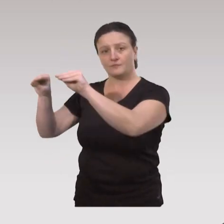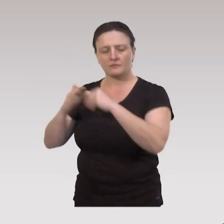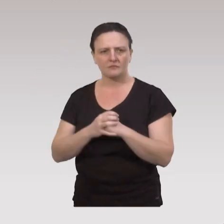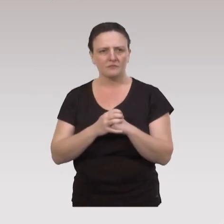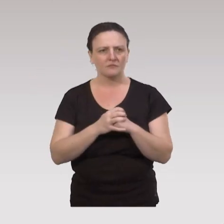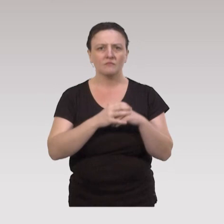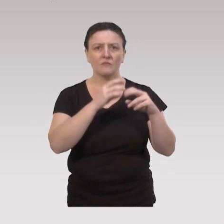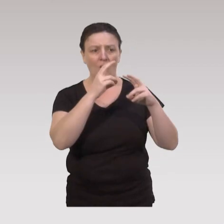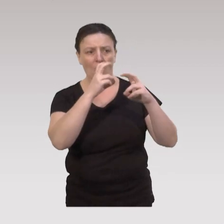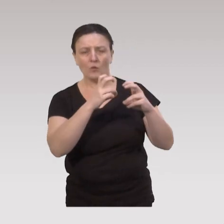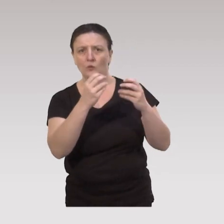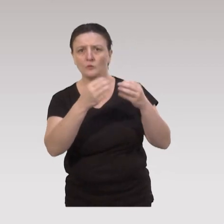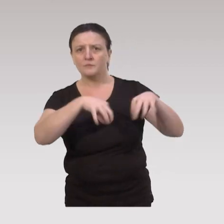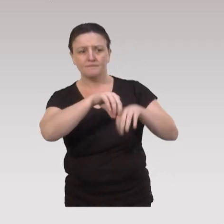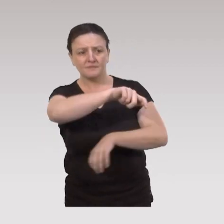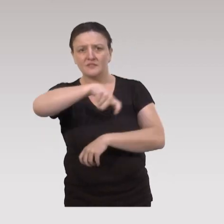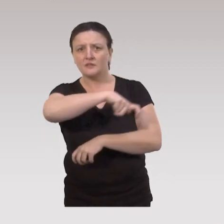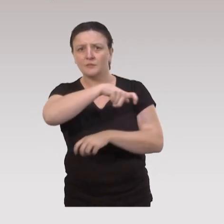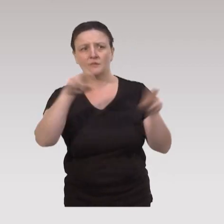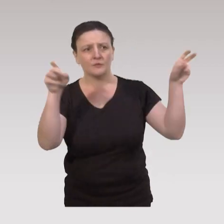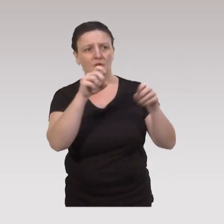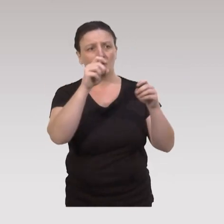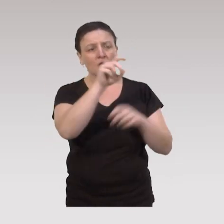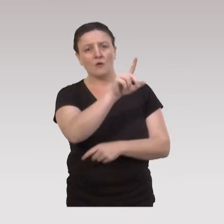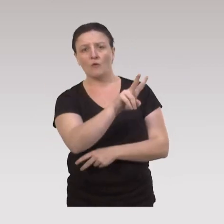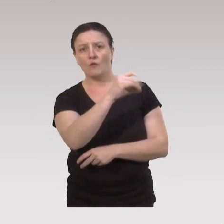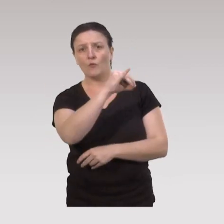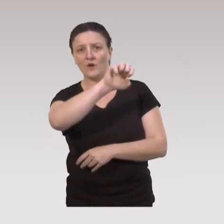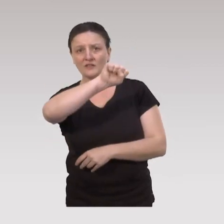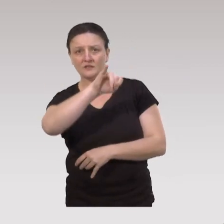Une enquête au Québec qui s'appelle "Voisi Nuage",